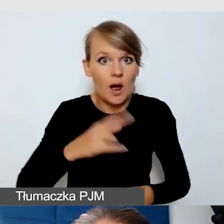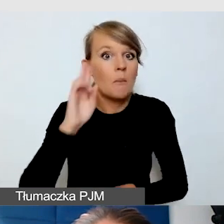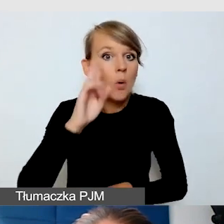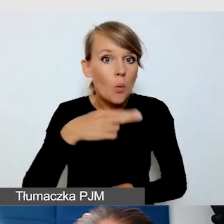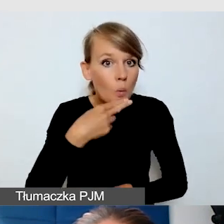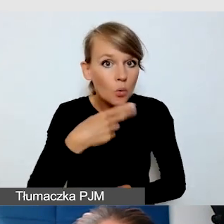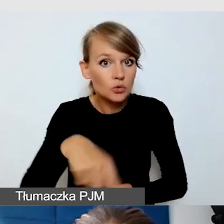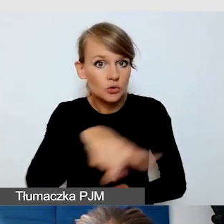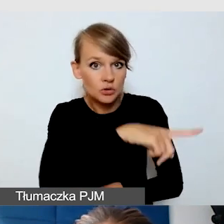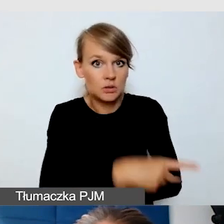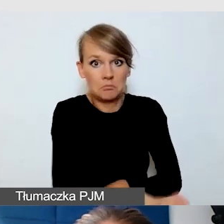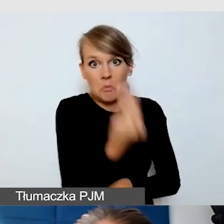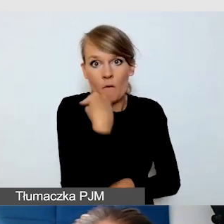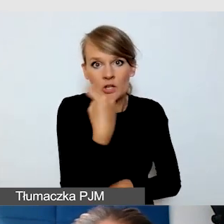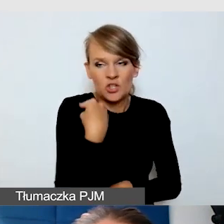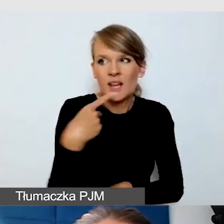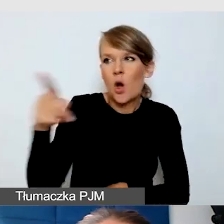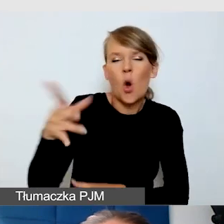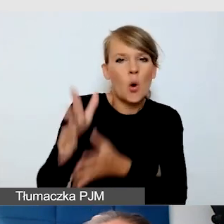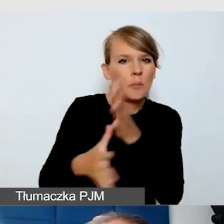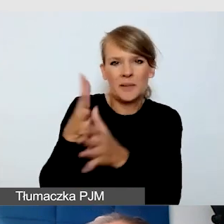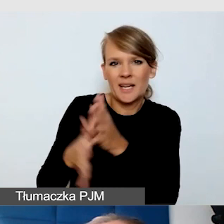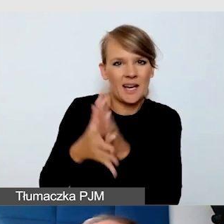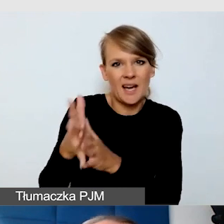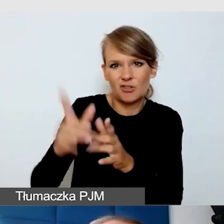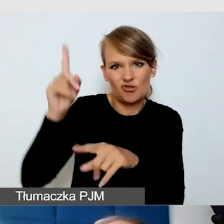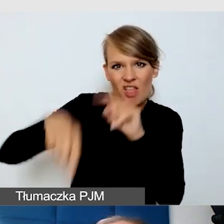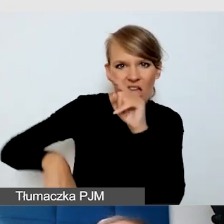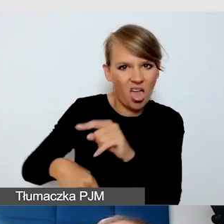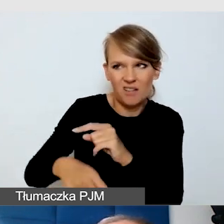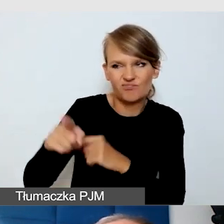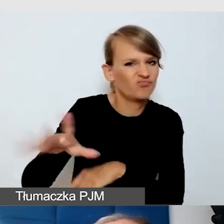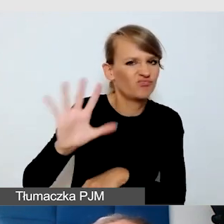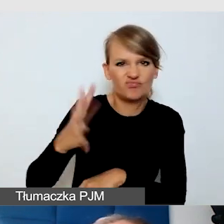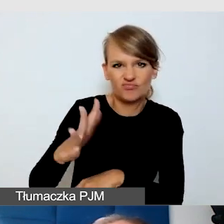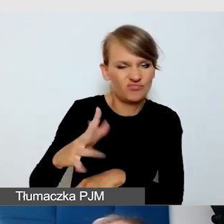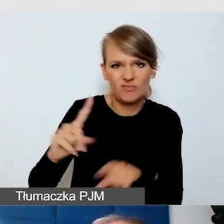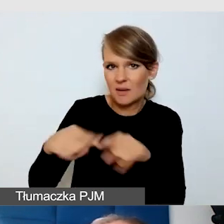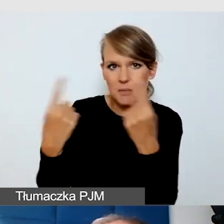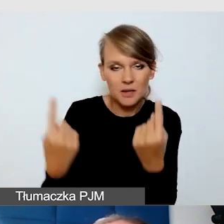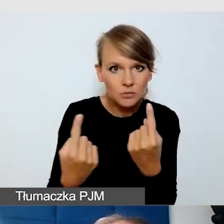że ta osoba źle miga, to nie powinno tak być. Dzięki temu ja wiem,